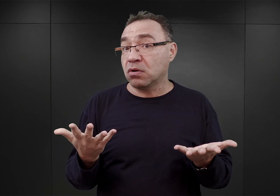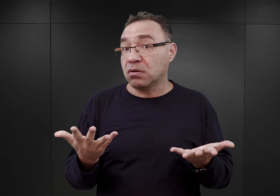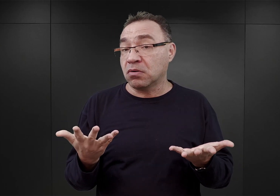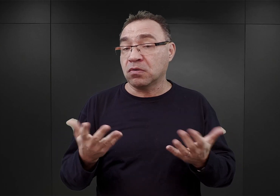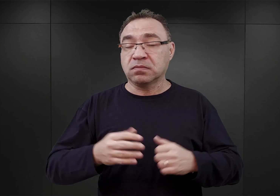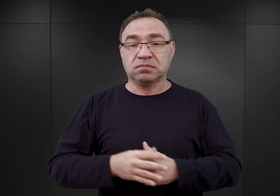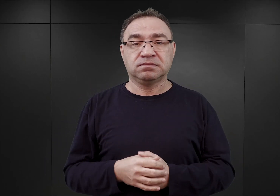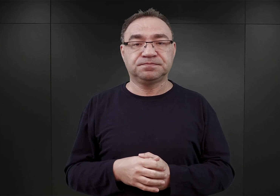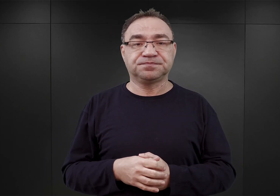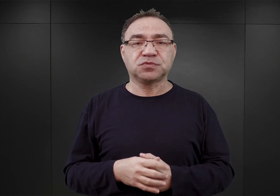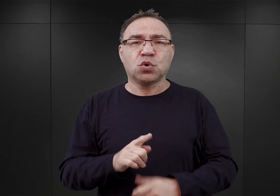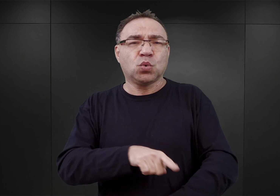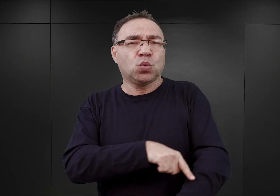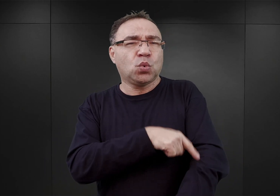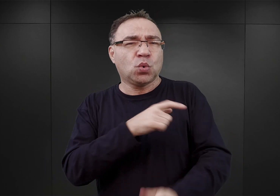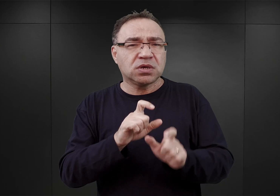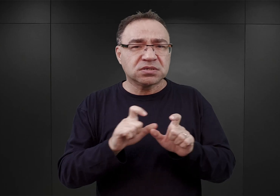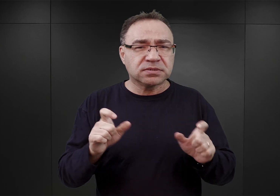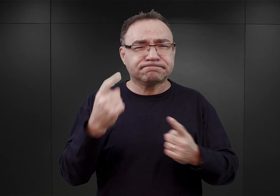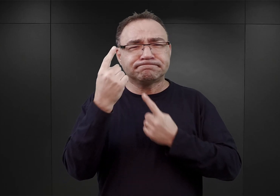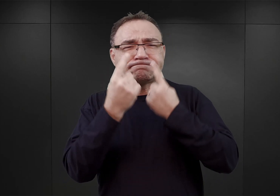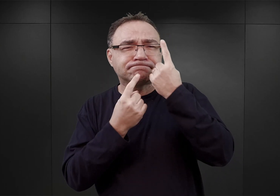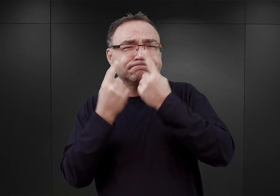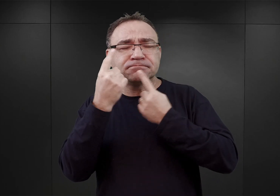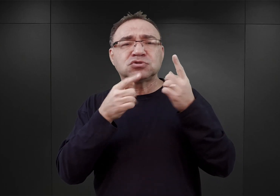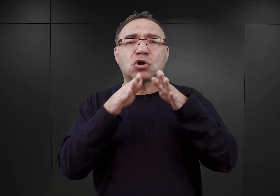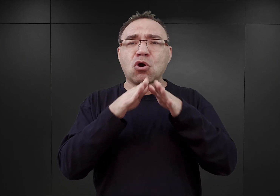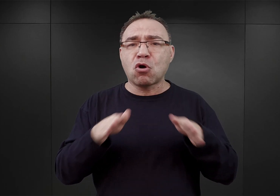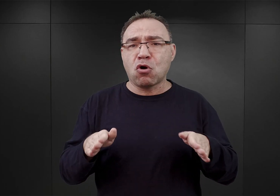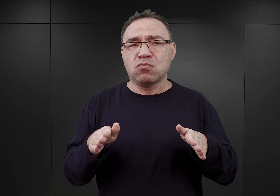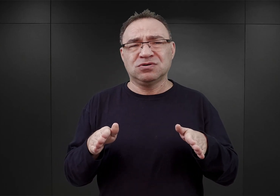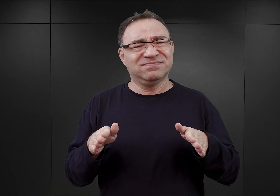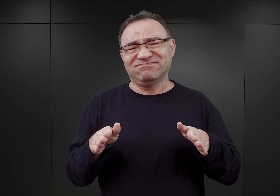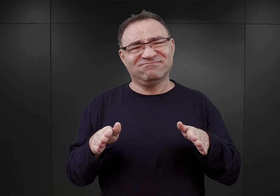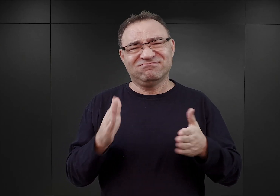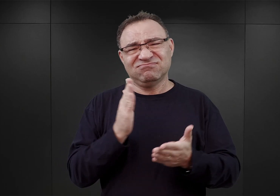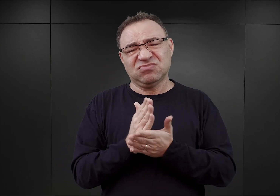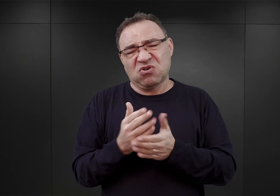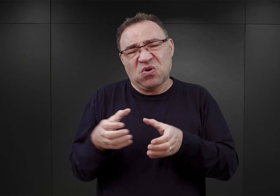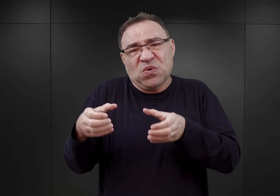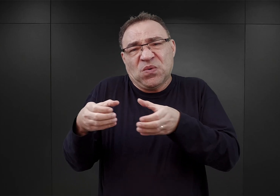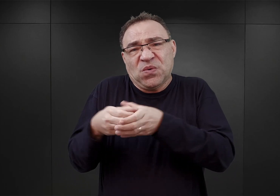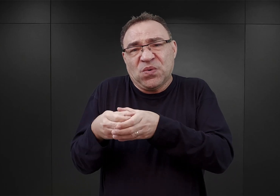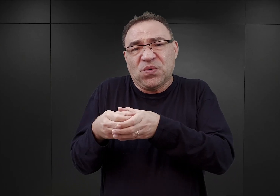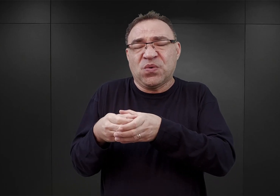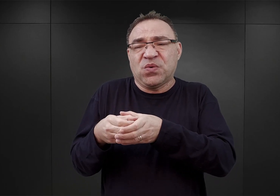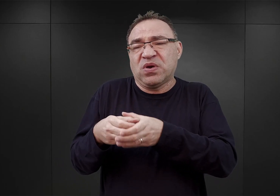Przez dłuższy czas wydawało się, że obóz w Oświęcimiu będzie jedynie niewielkim obozem, o lokalnym znaczeniu.